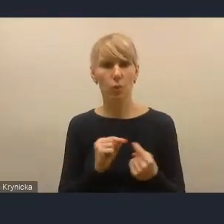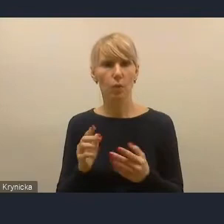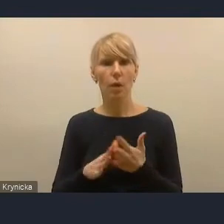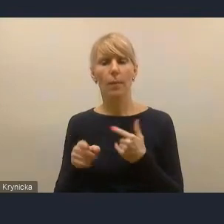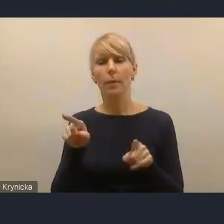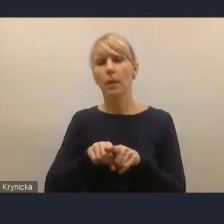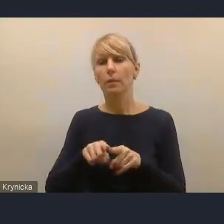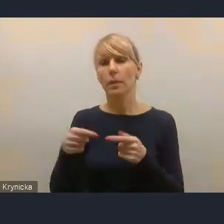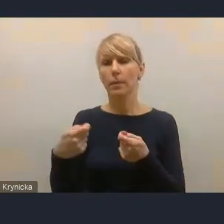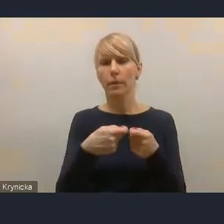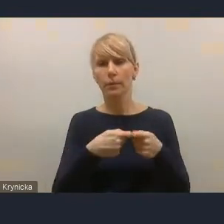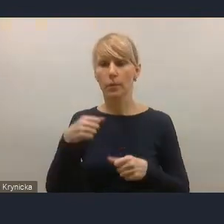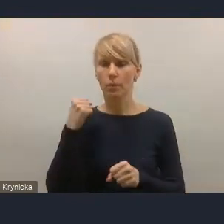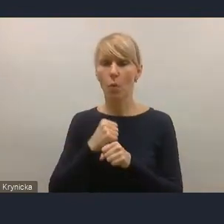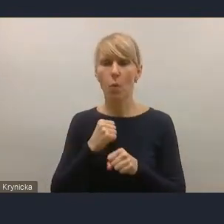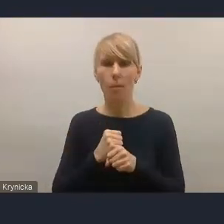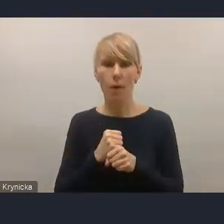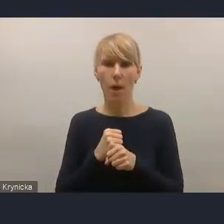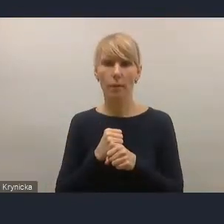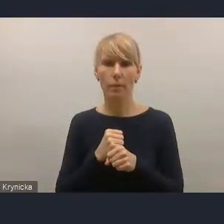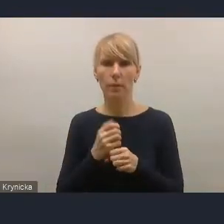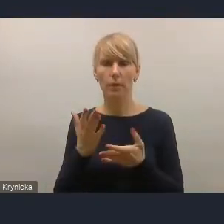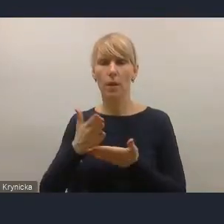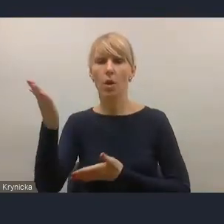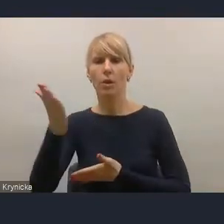między jednostkami samorządu terytorialnego.